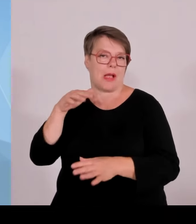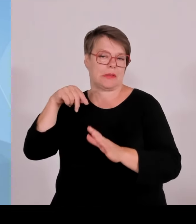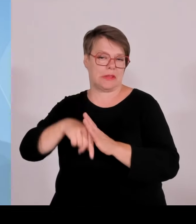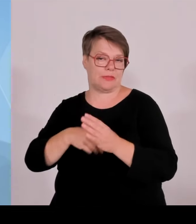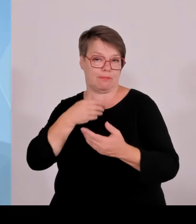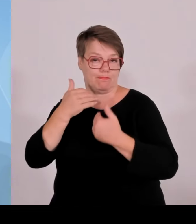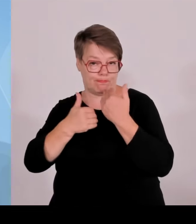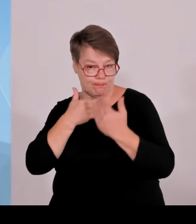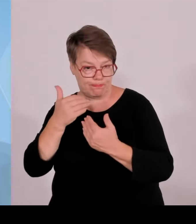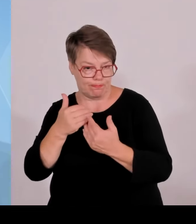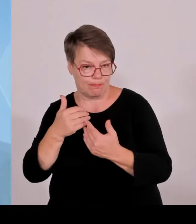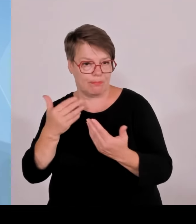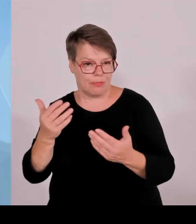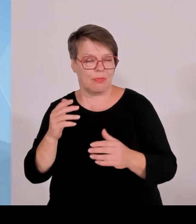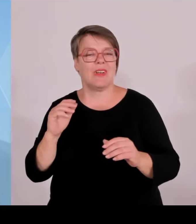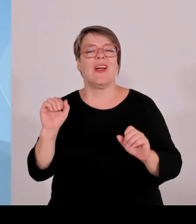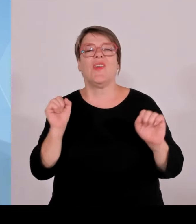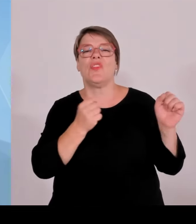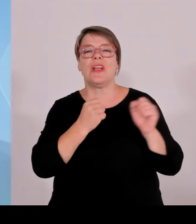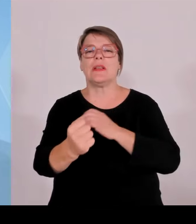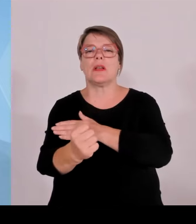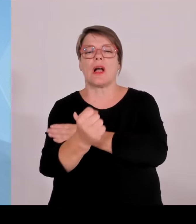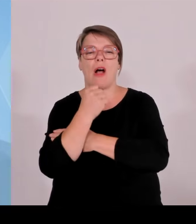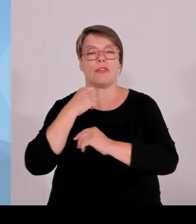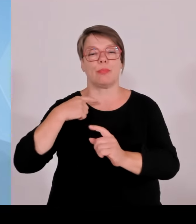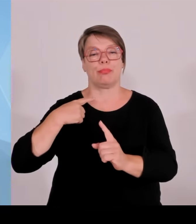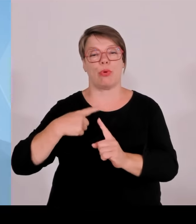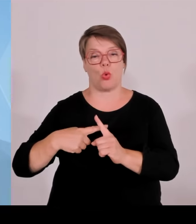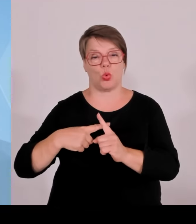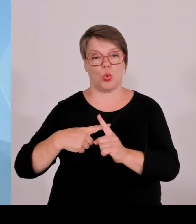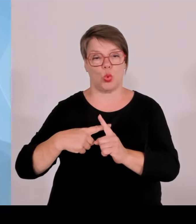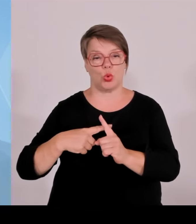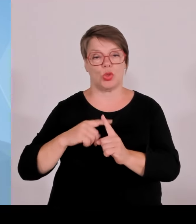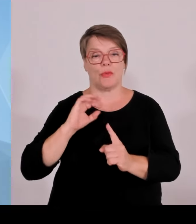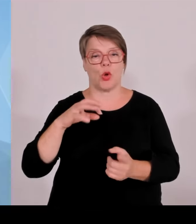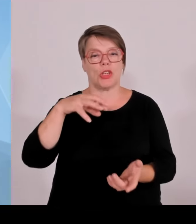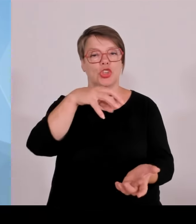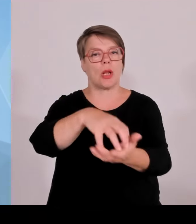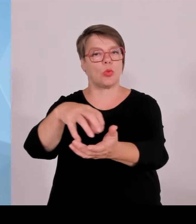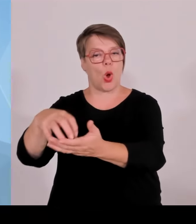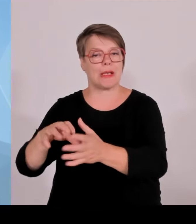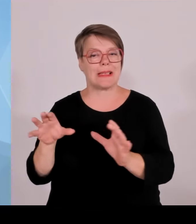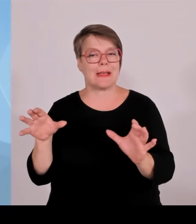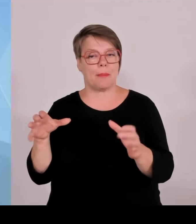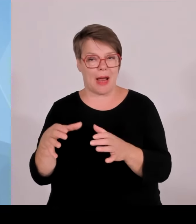Profiten, an den Erträgen von Windkraftanlagen und von Photovoltaikanlagen profitieren können.